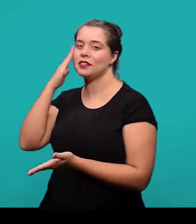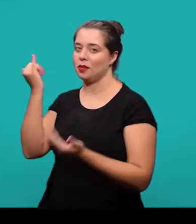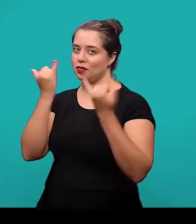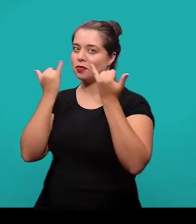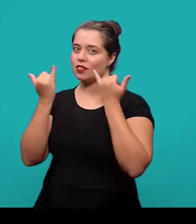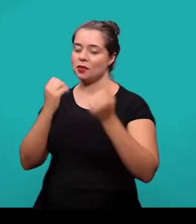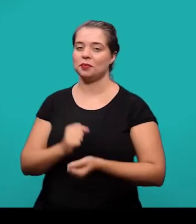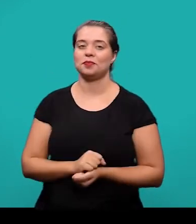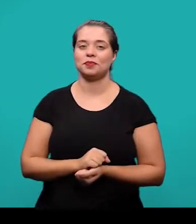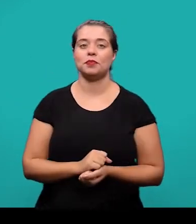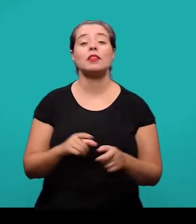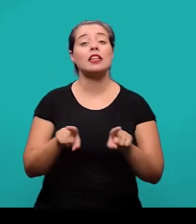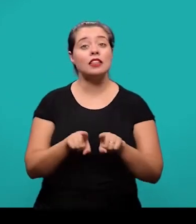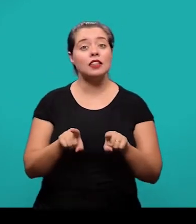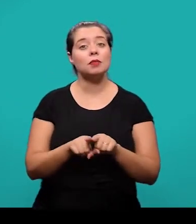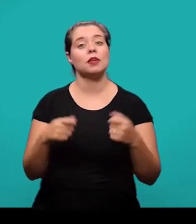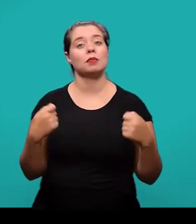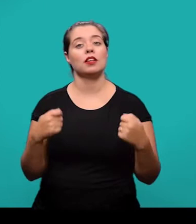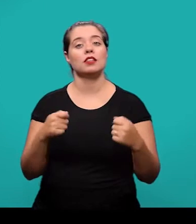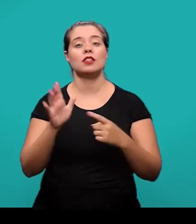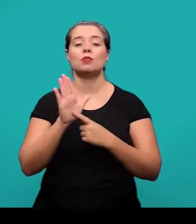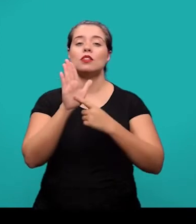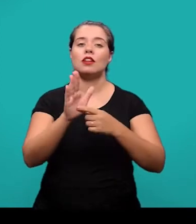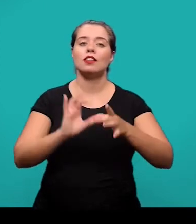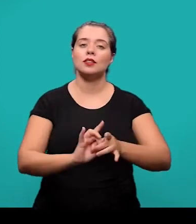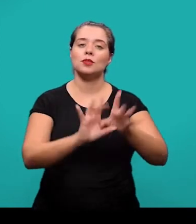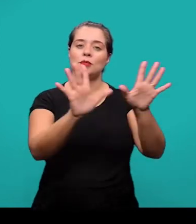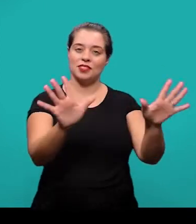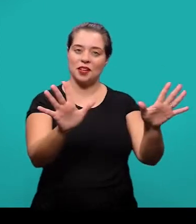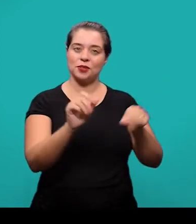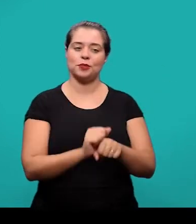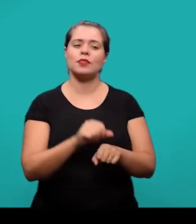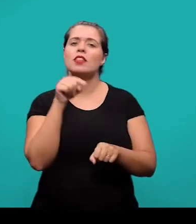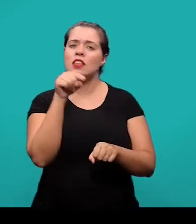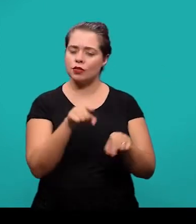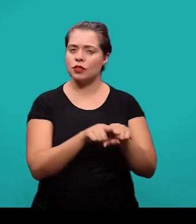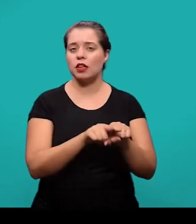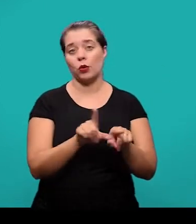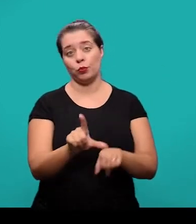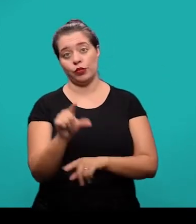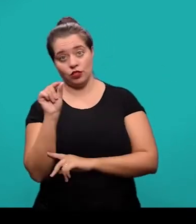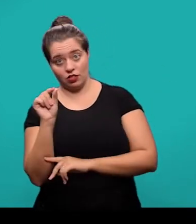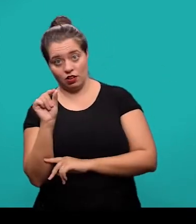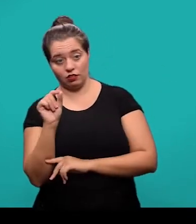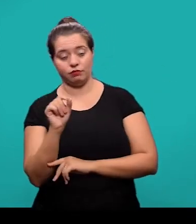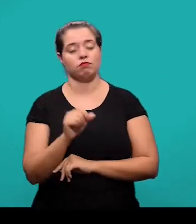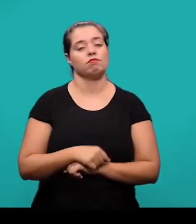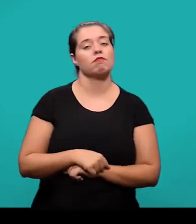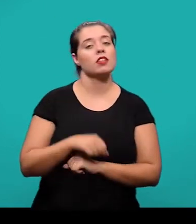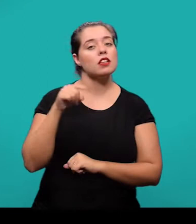E o último elemento pré-textual é a identificação e disponibilidade. Esse também é um elemento opcional e vai informar